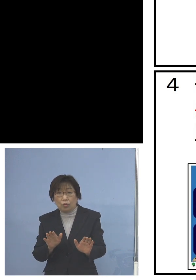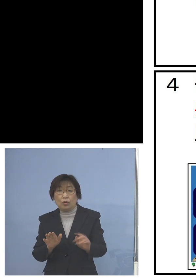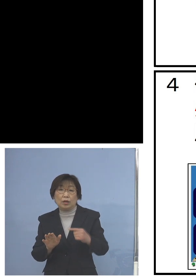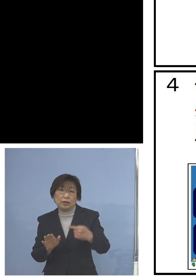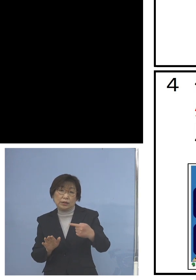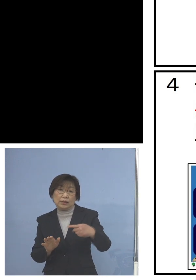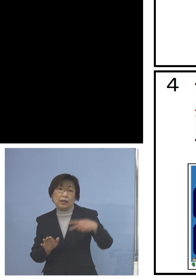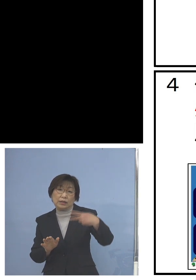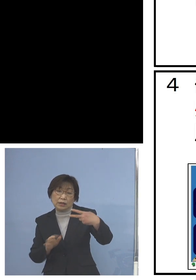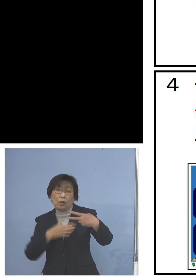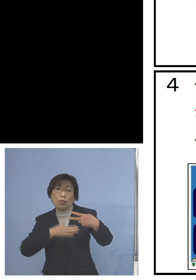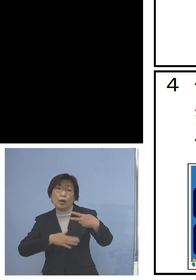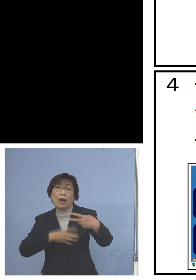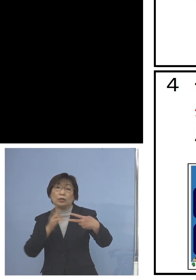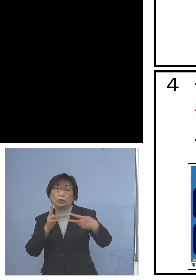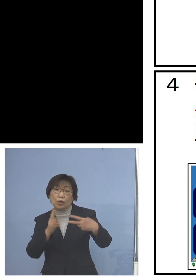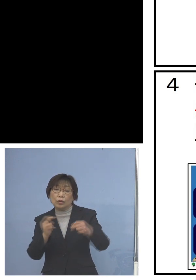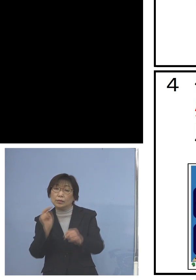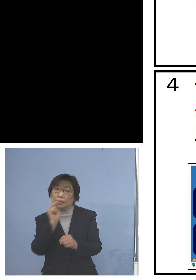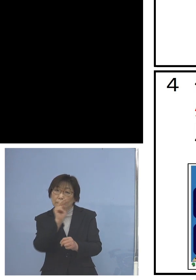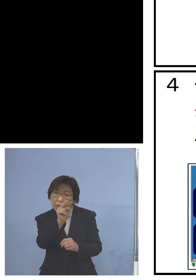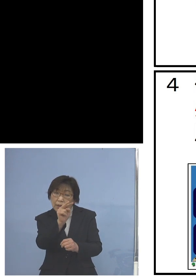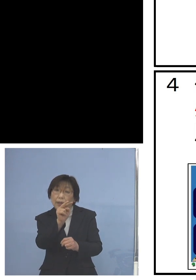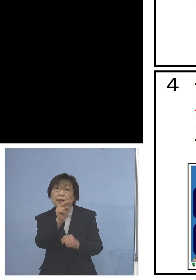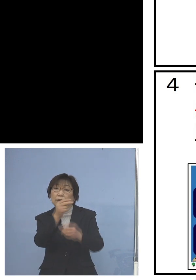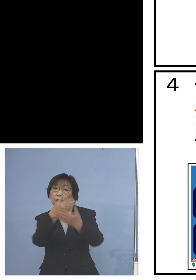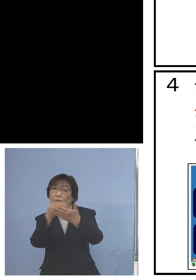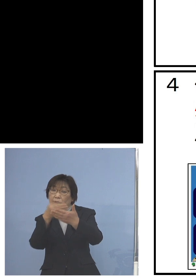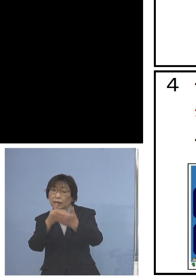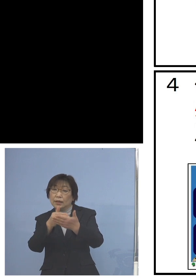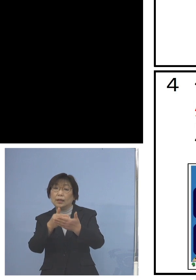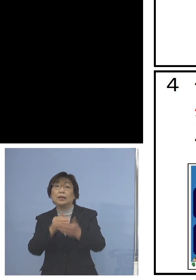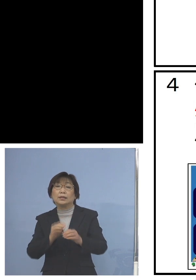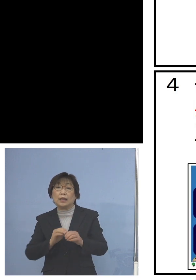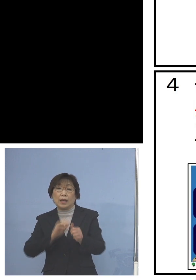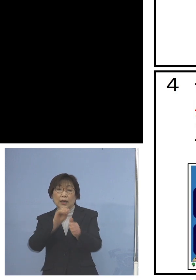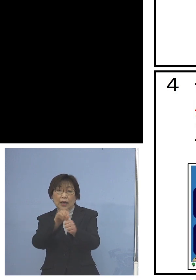パッと目で見て分かるように 感染防止チラシを校内に